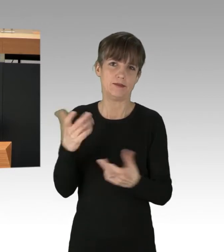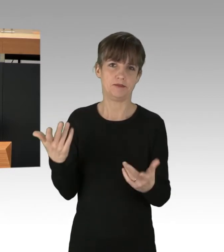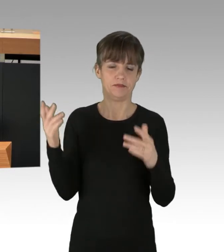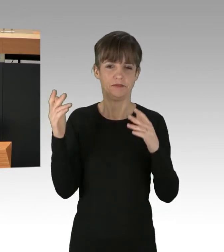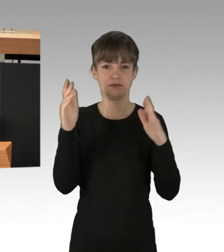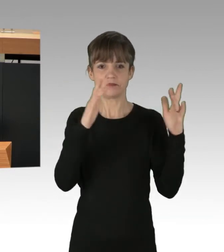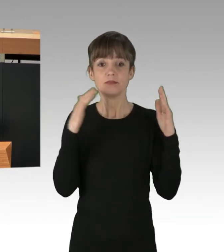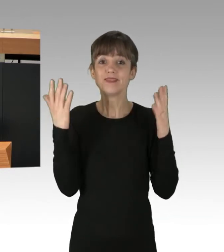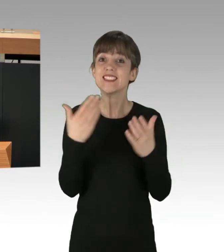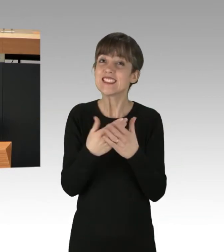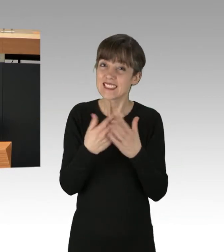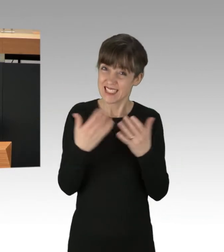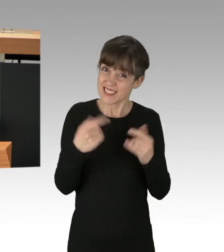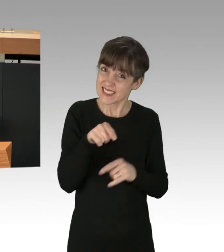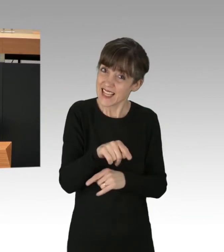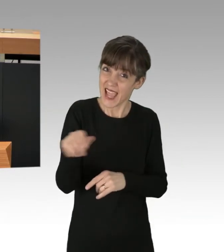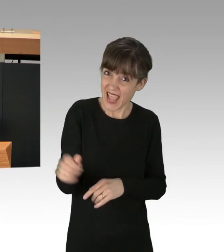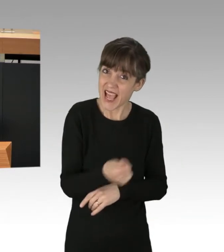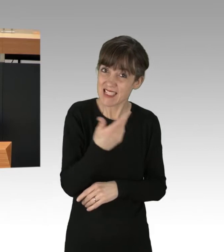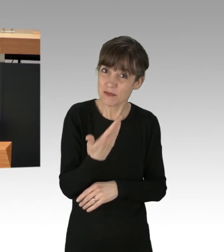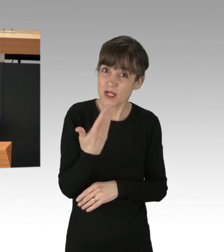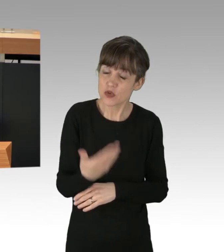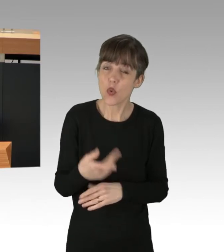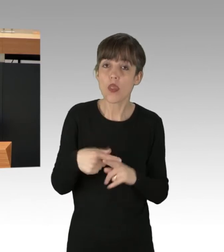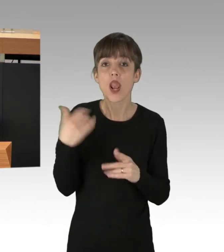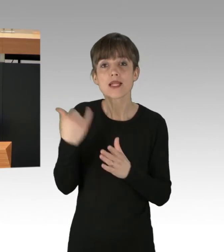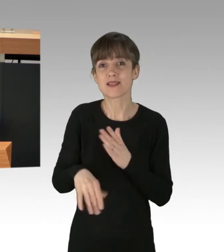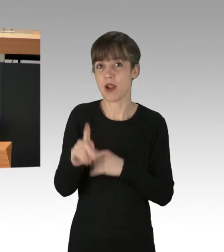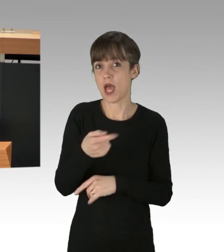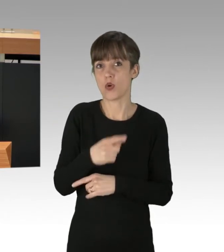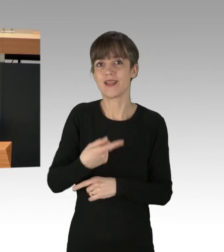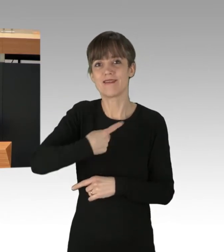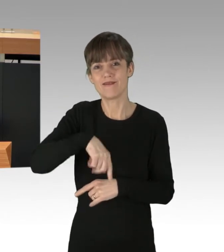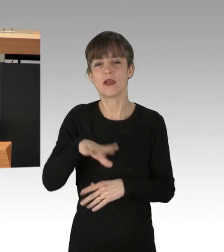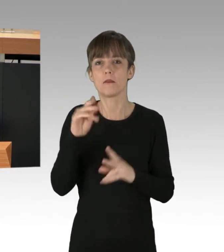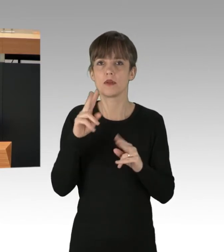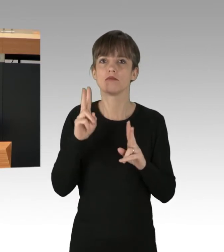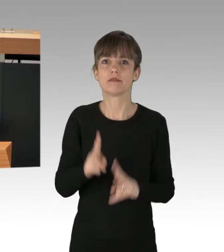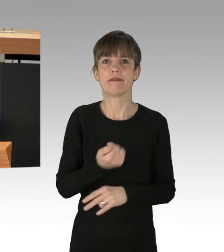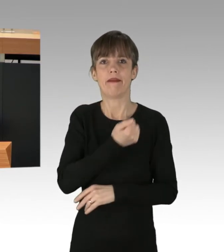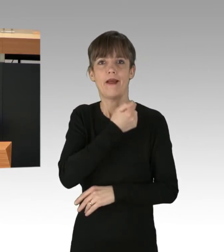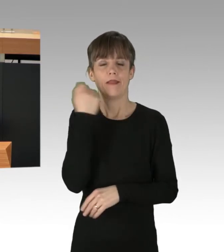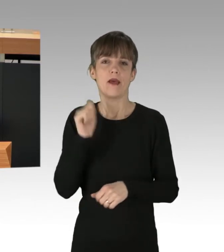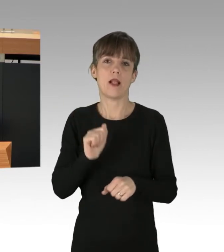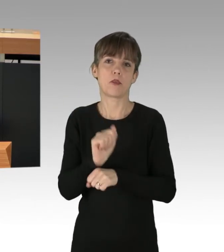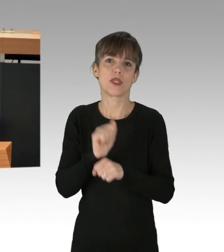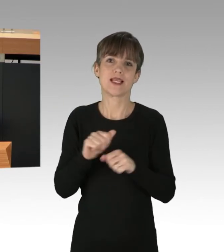Es war nicht das erste Mal, und es wird nicht das letzte Mal sein, dass wir uns mit radikalen Protestform auseinandersetzen müssen.